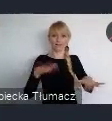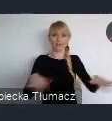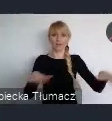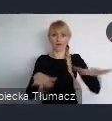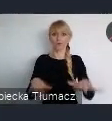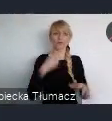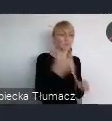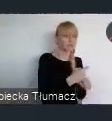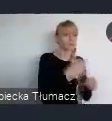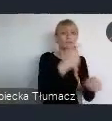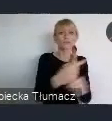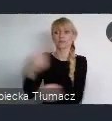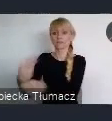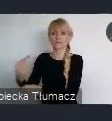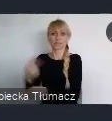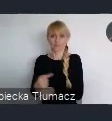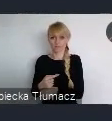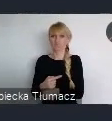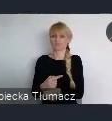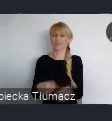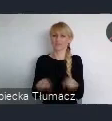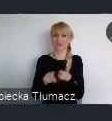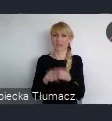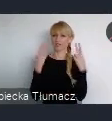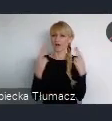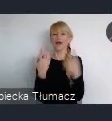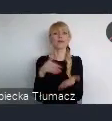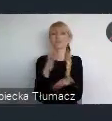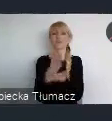jest najważniejsza i ona przynosi największe wartości rozwojowe,